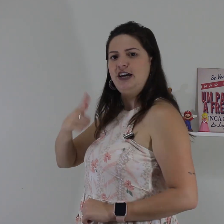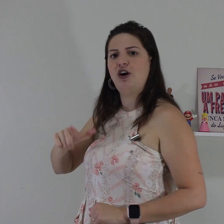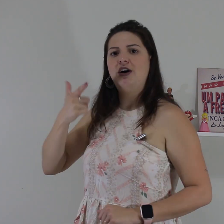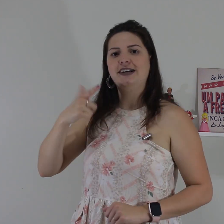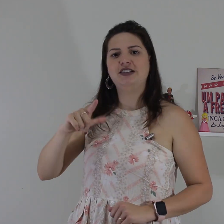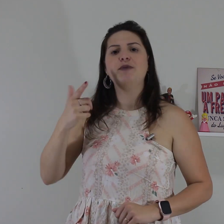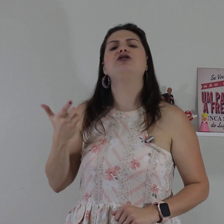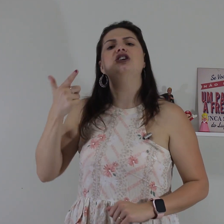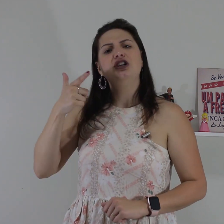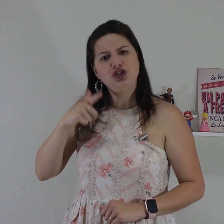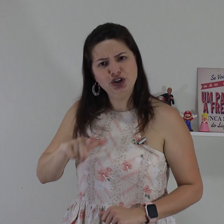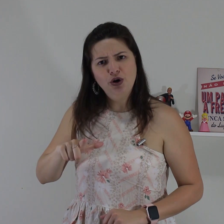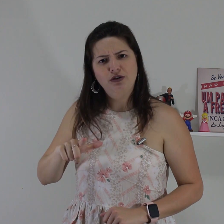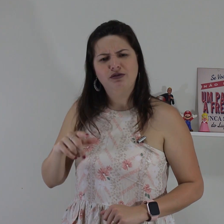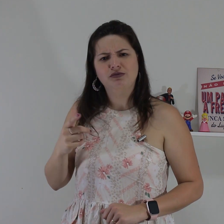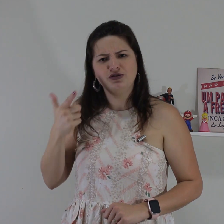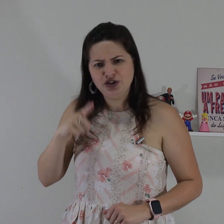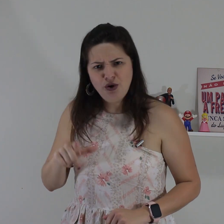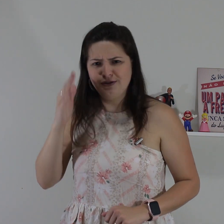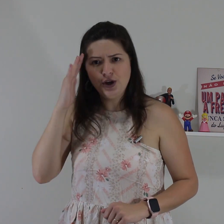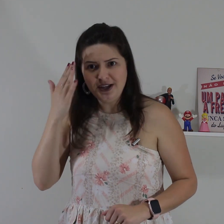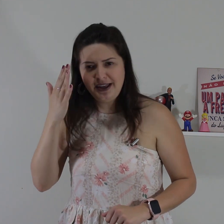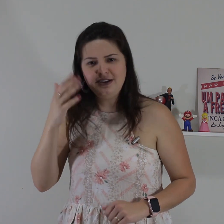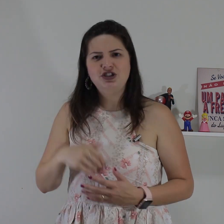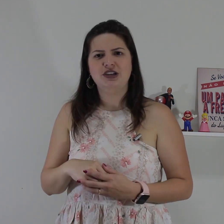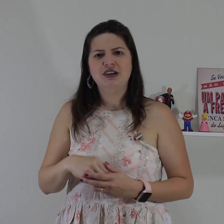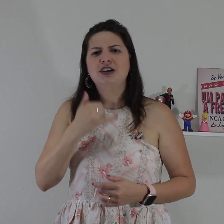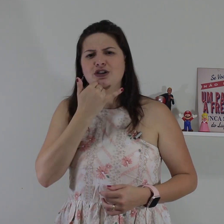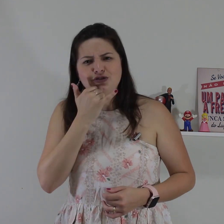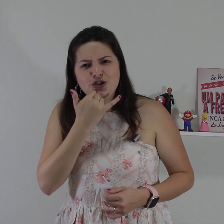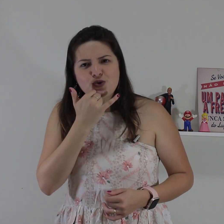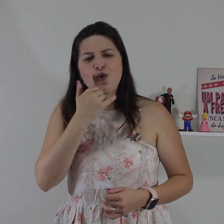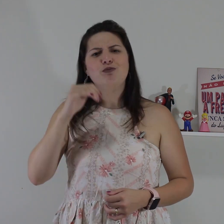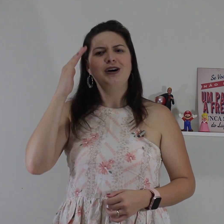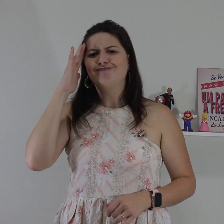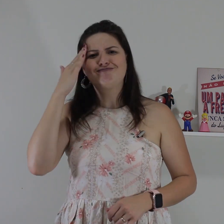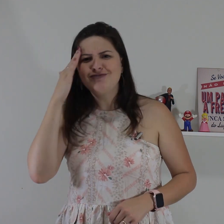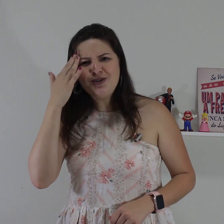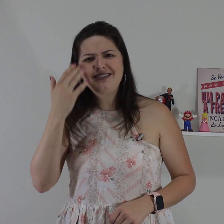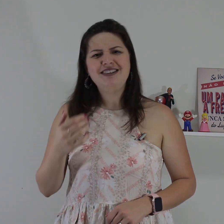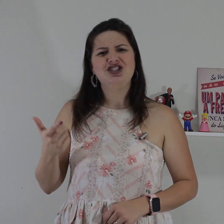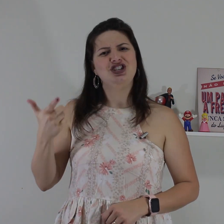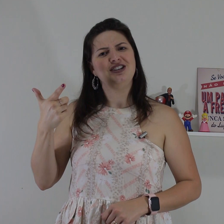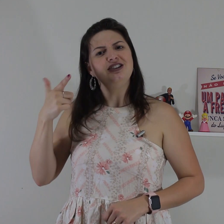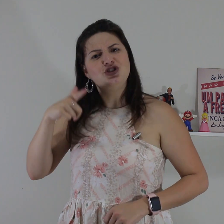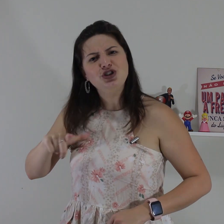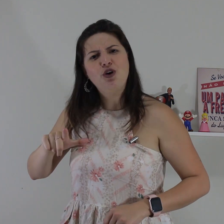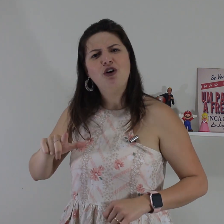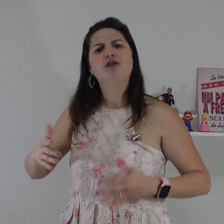de você ó aí você vai pedir de novo, de novo não entendi. desculpa! não entendi de